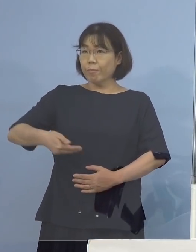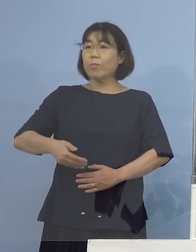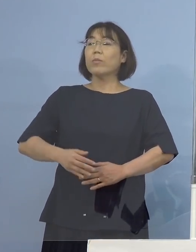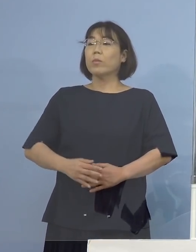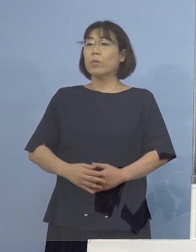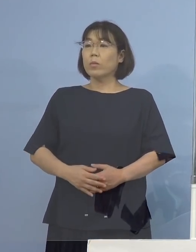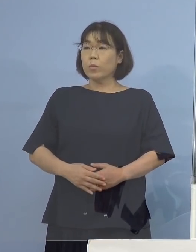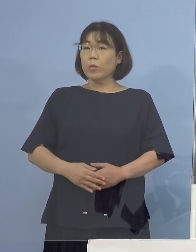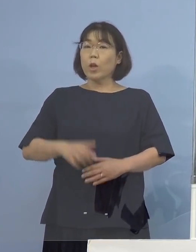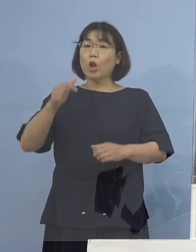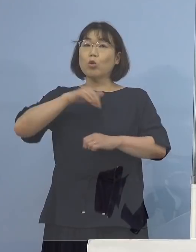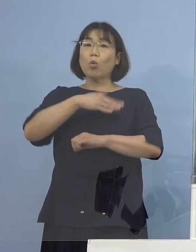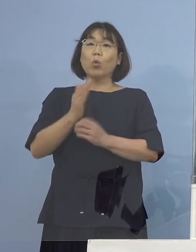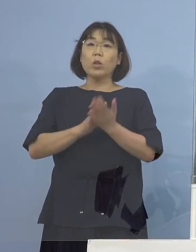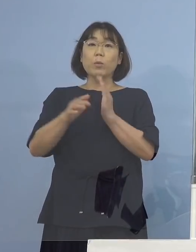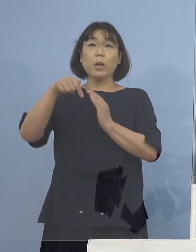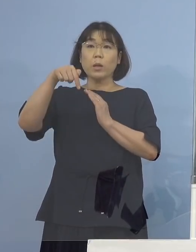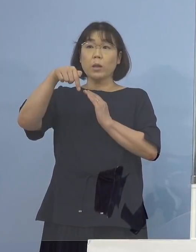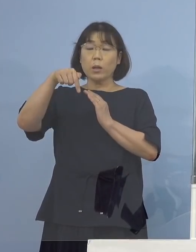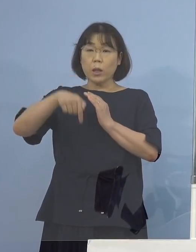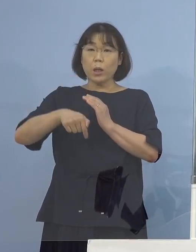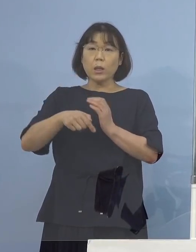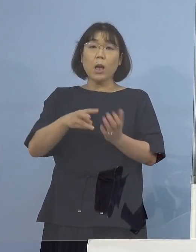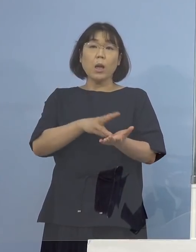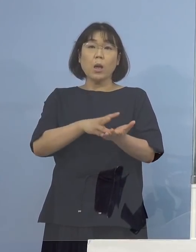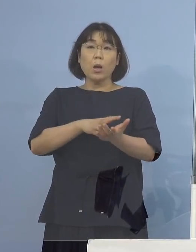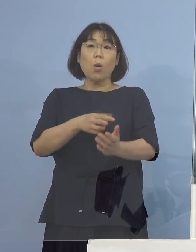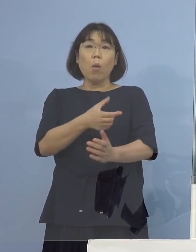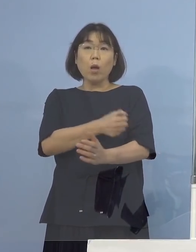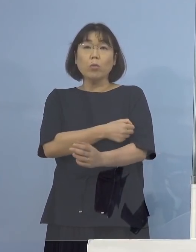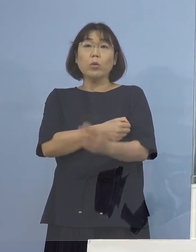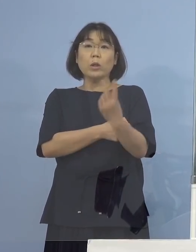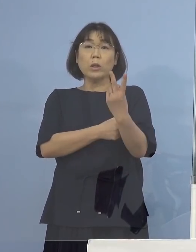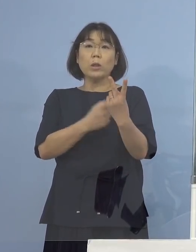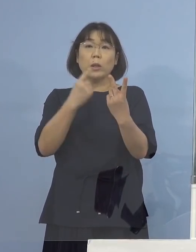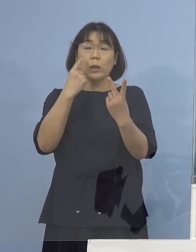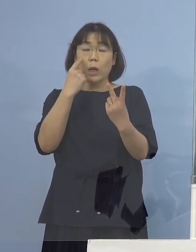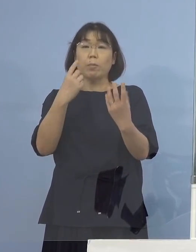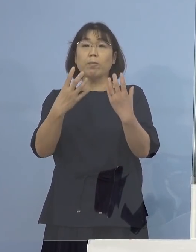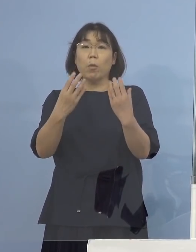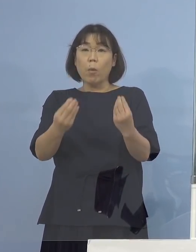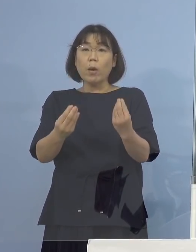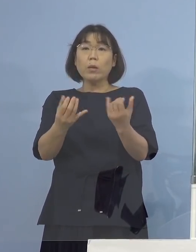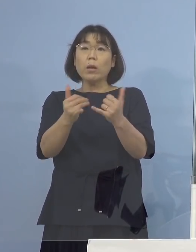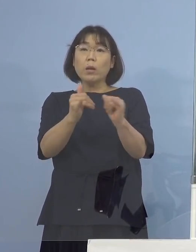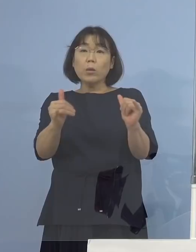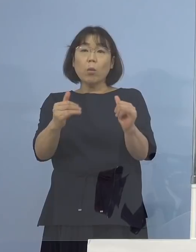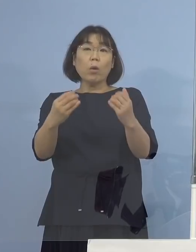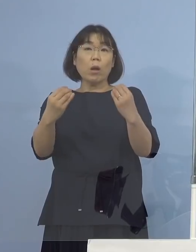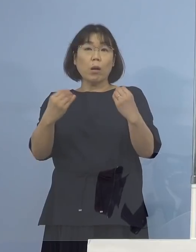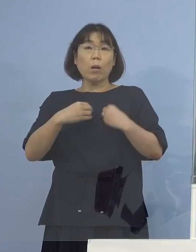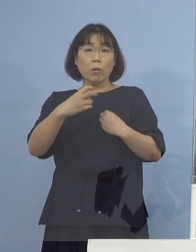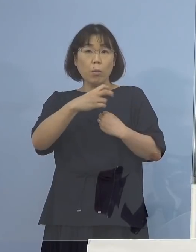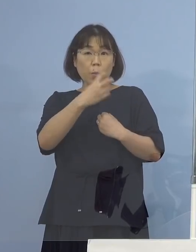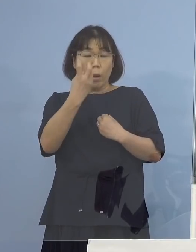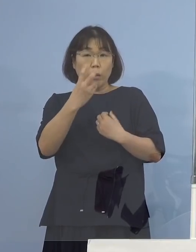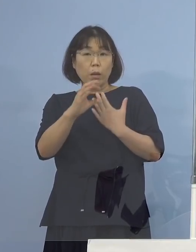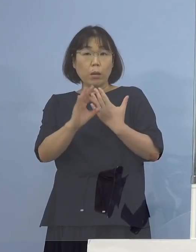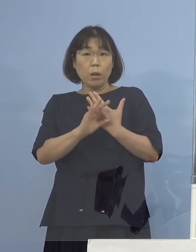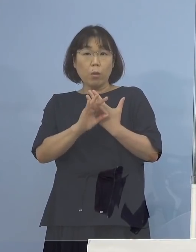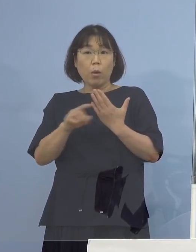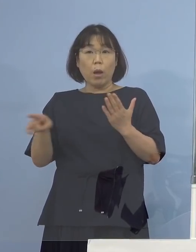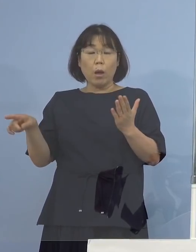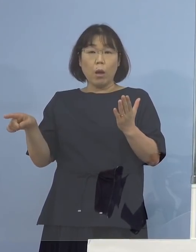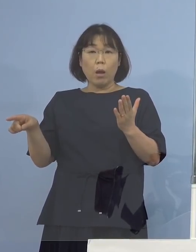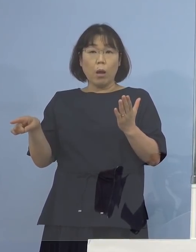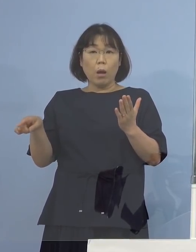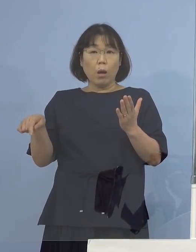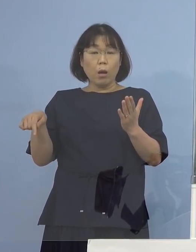徳島県内でワクチンを2回打たれた方から 感染が出たという事例はこれまでありますか